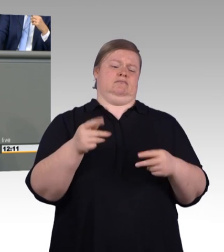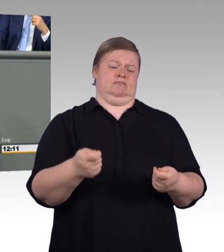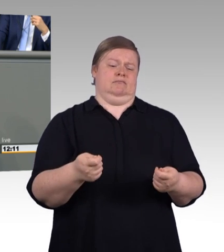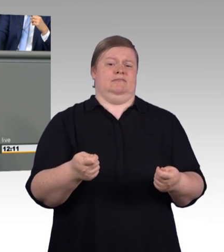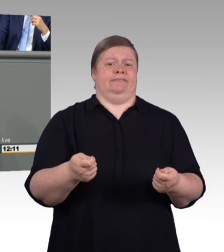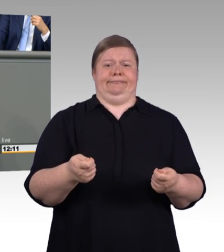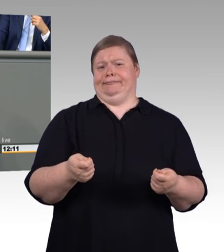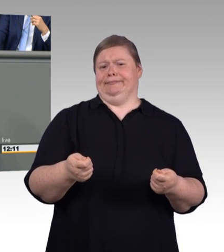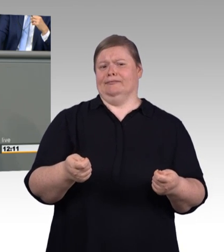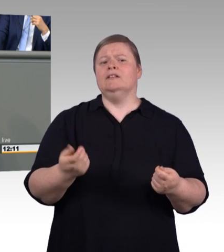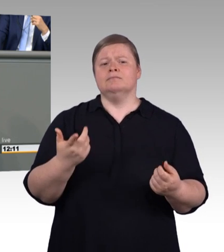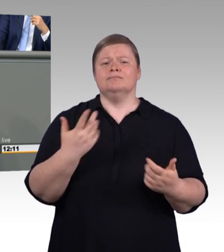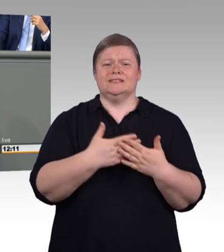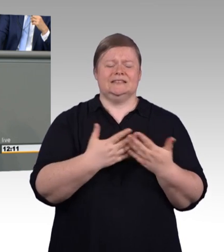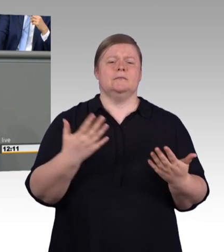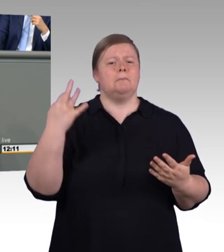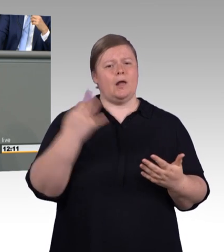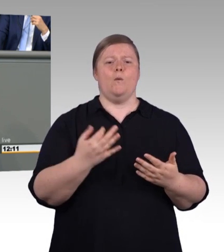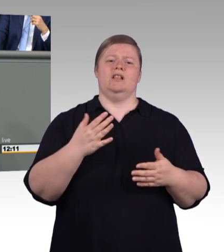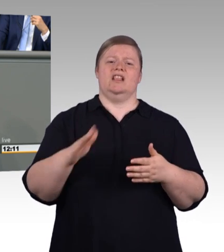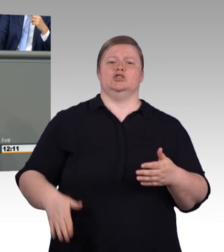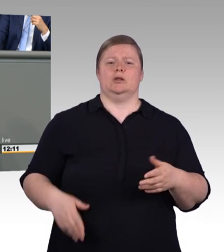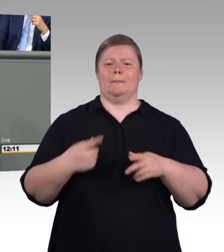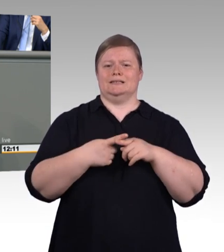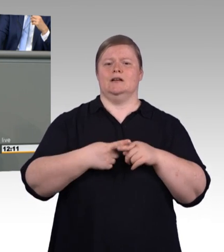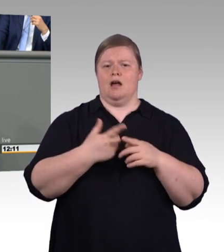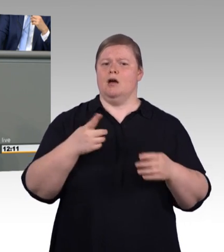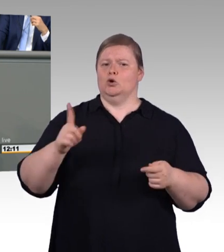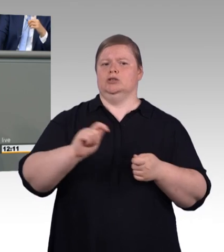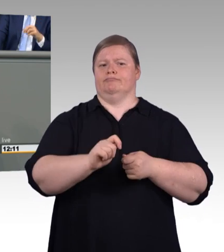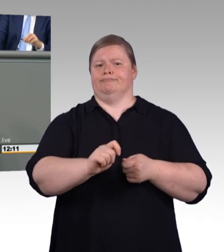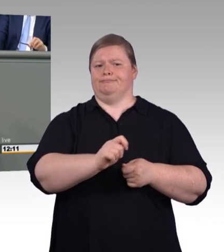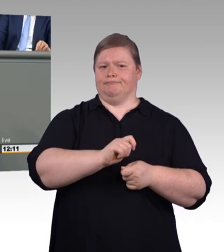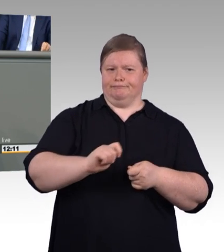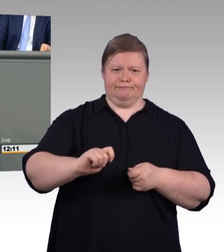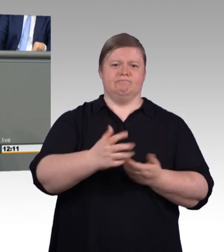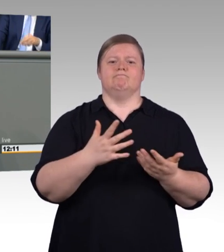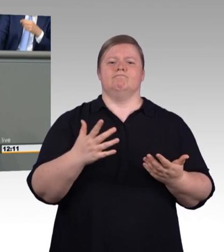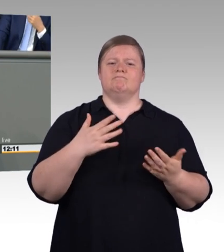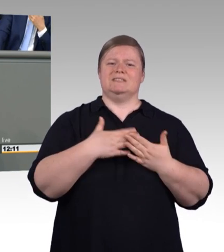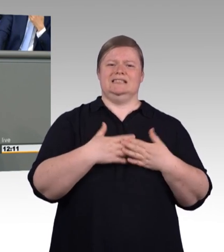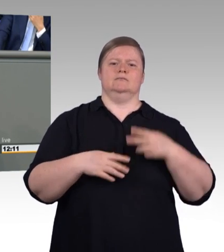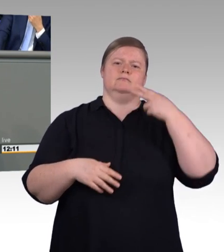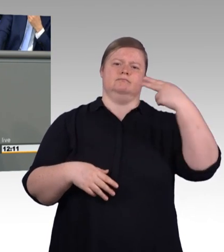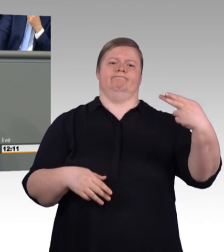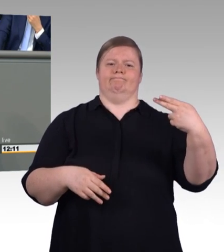um hier auf diese Art und Weise als Gleich auch erkennen zu können, was gleich ist. Und insofern ist der Aufschrei an der Stelle,